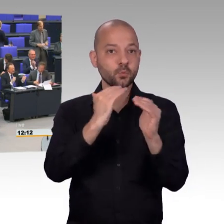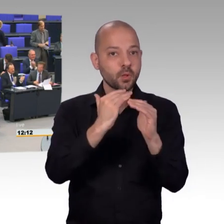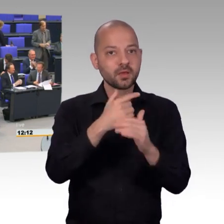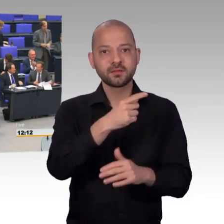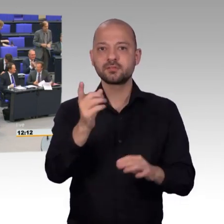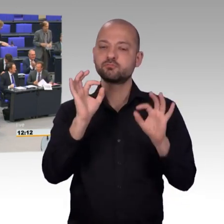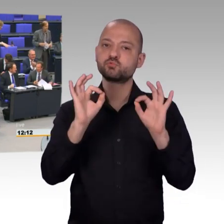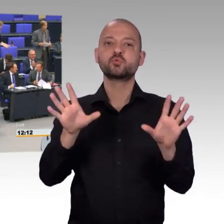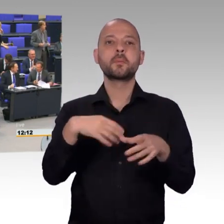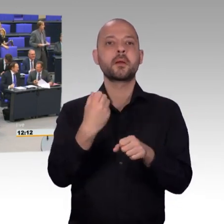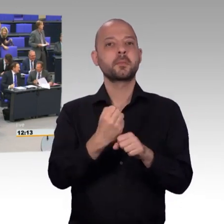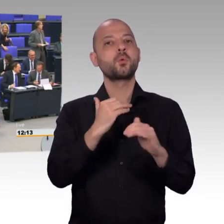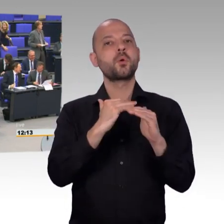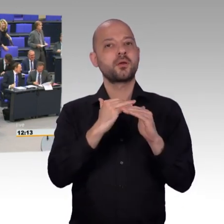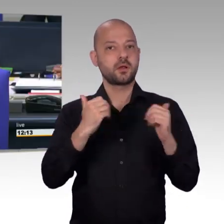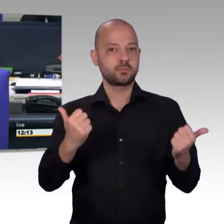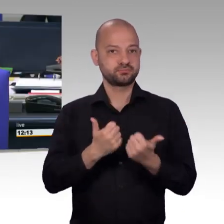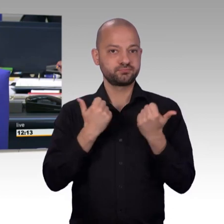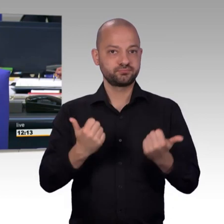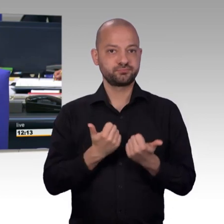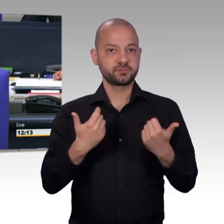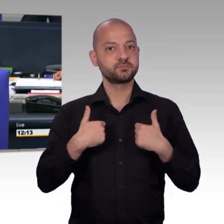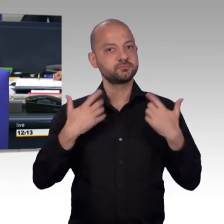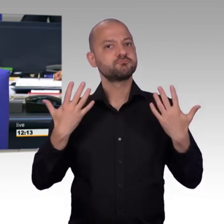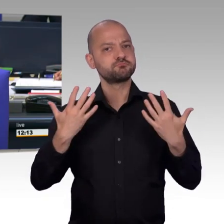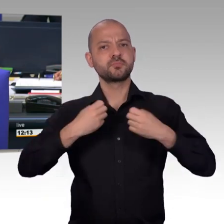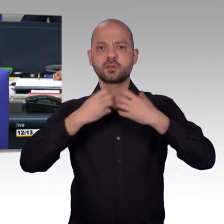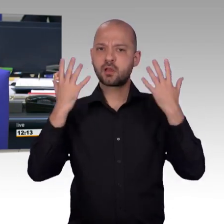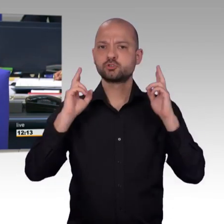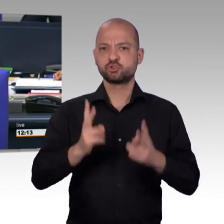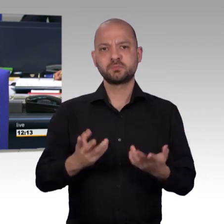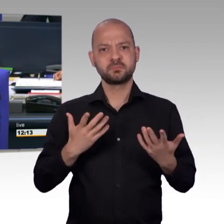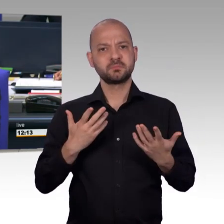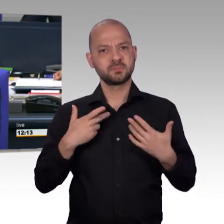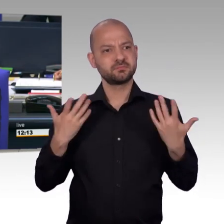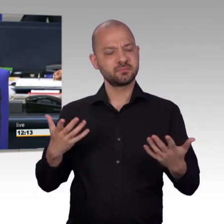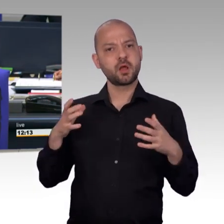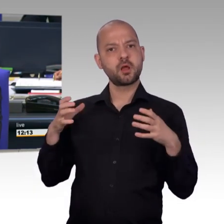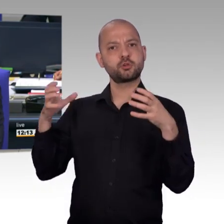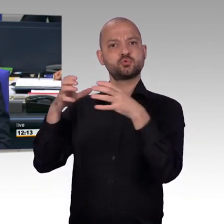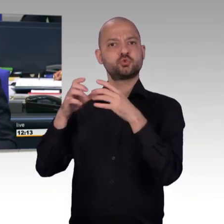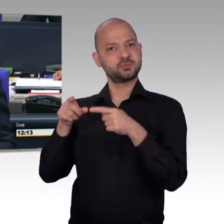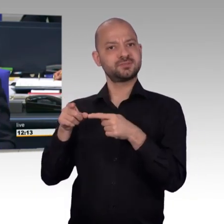[Vizepräsident] Vielen Dank Herr Kollege. Als nächstes für die Afd-Fraktion, Herr Kollege Detlev Spangenberg.